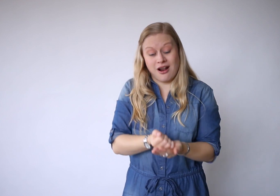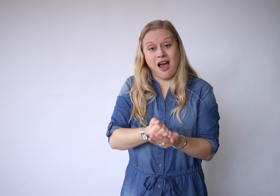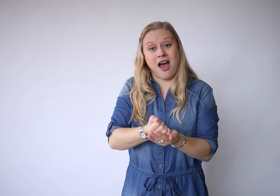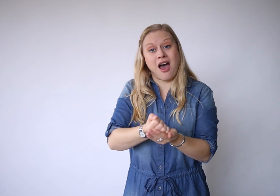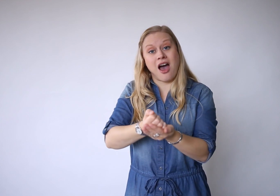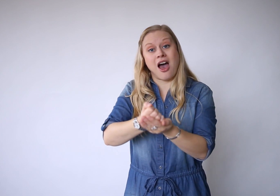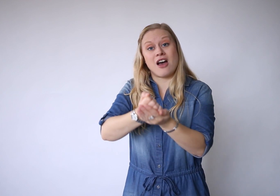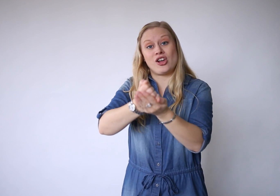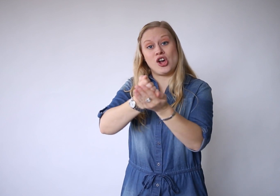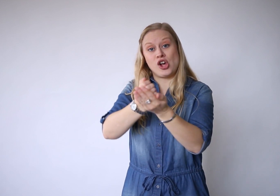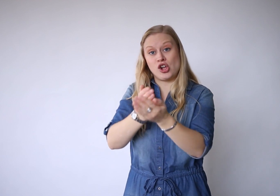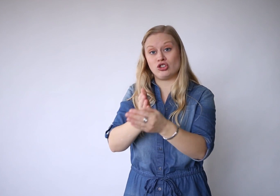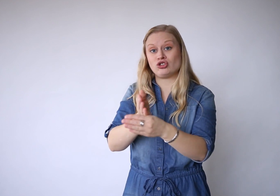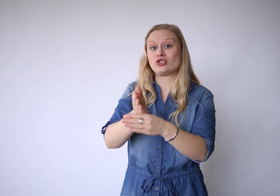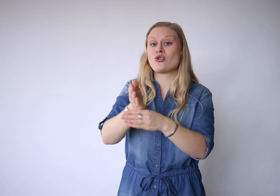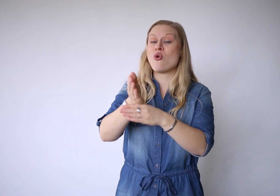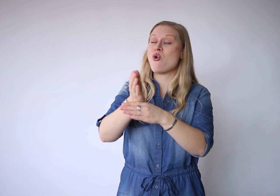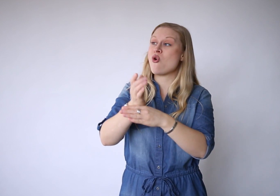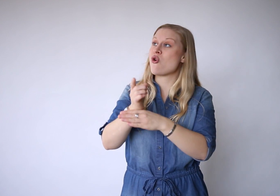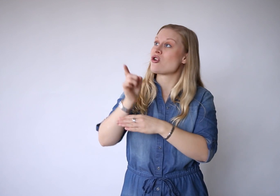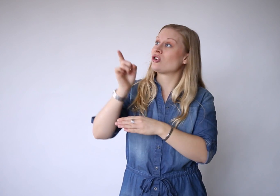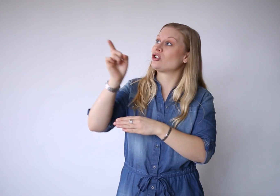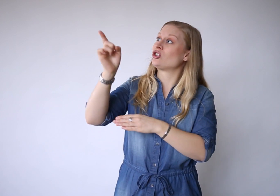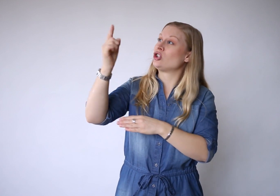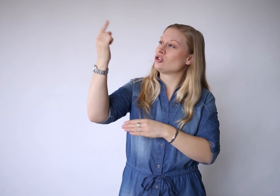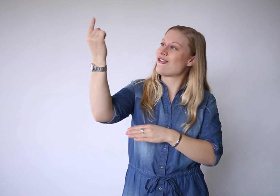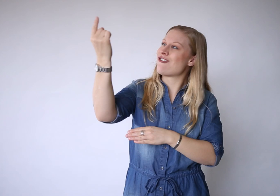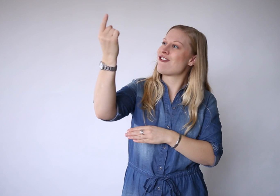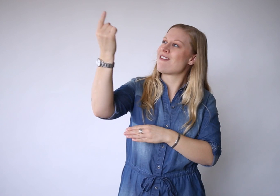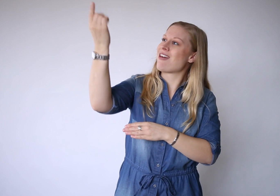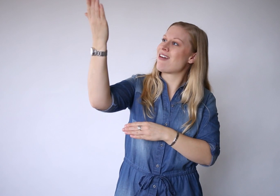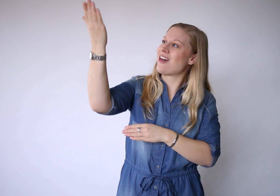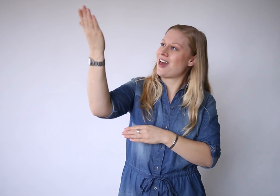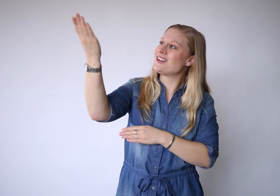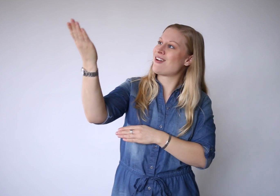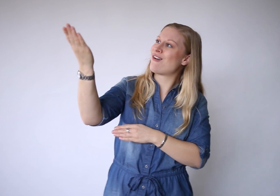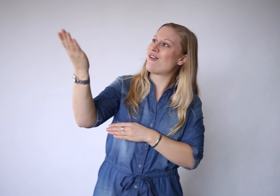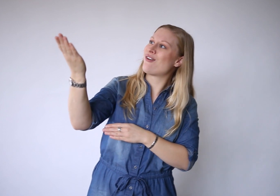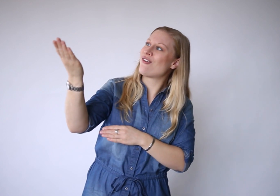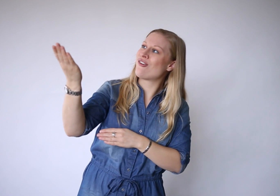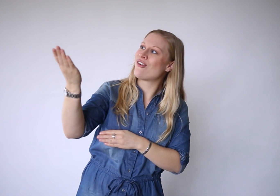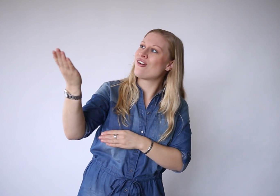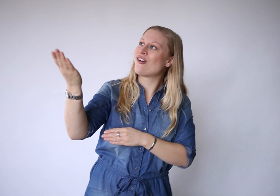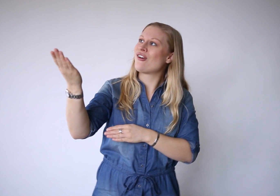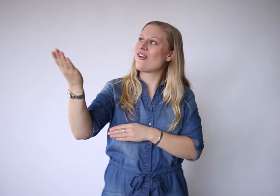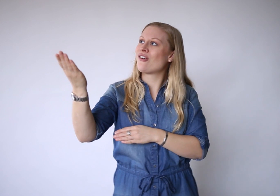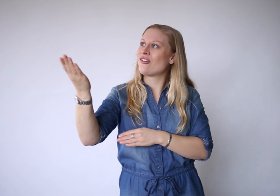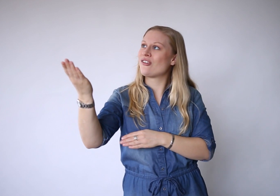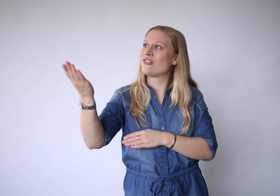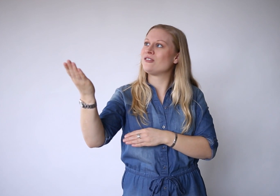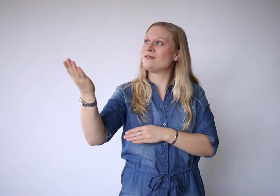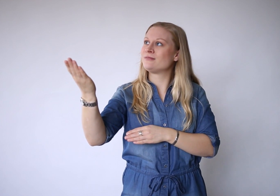gedragen door de Ene.